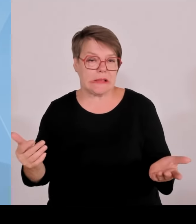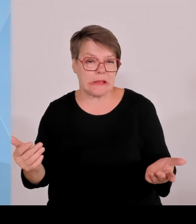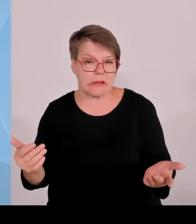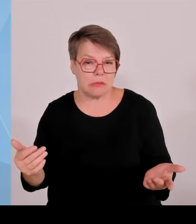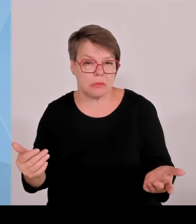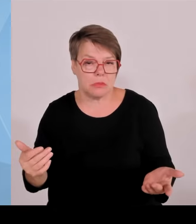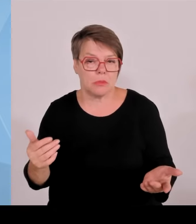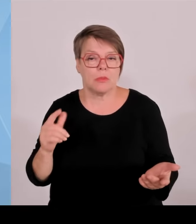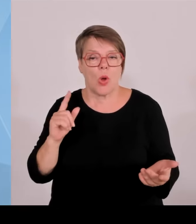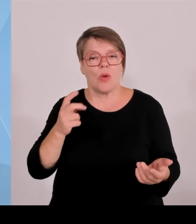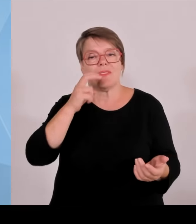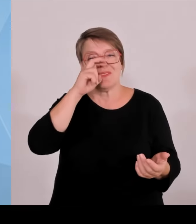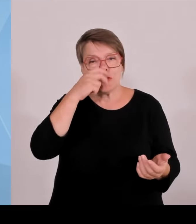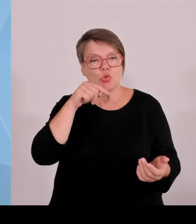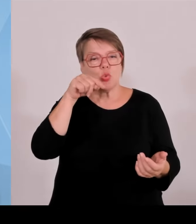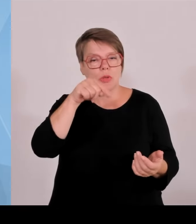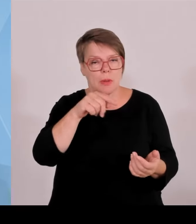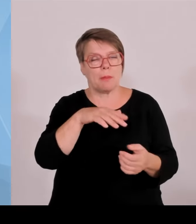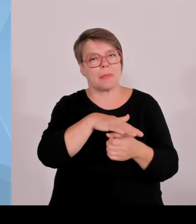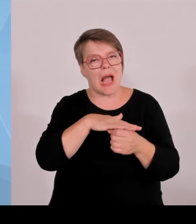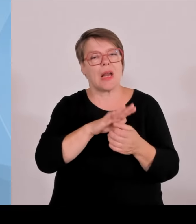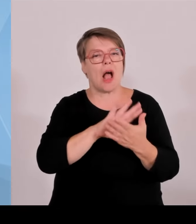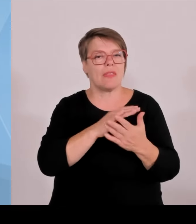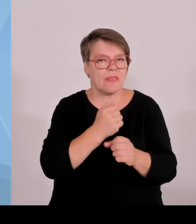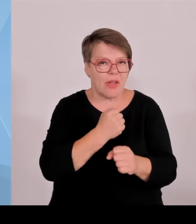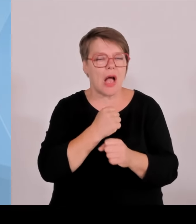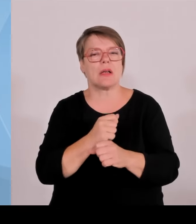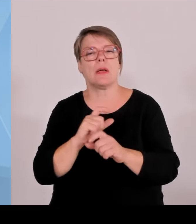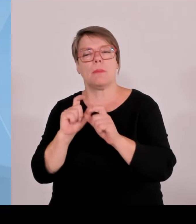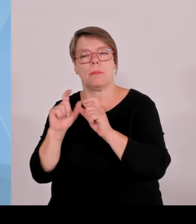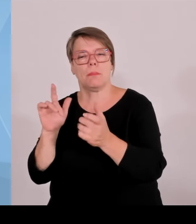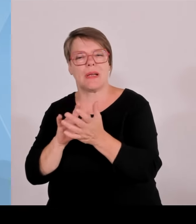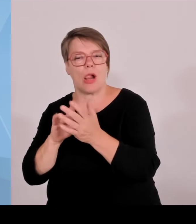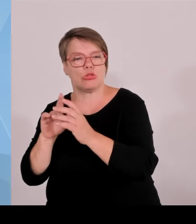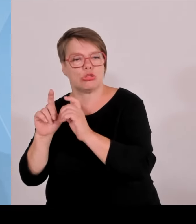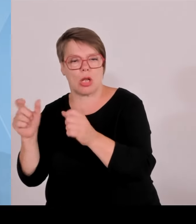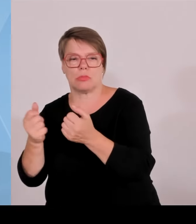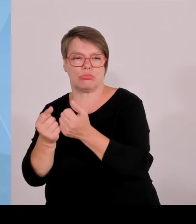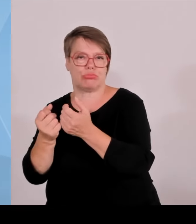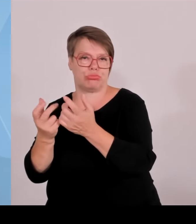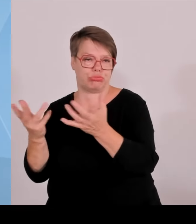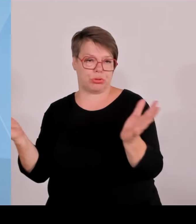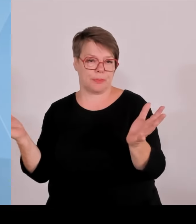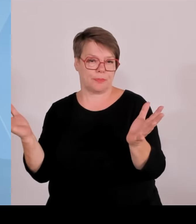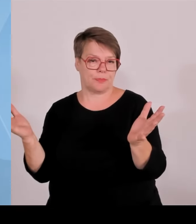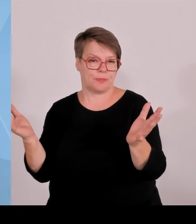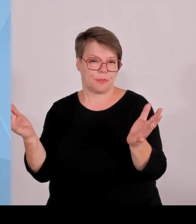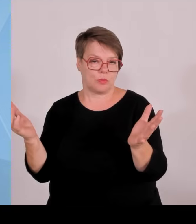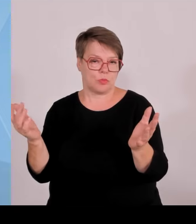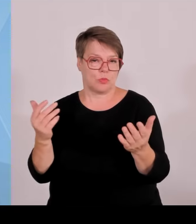Förderbedingungen zu verbessern. Und wir haben eine Reihe von bewährten Programmen, Startzuschuss usw